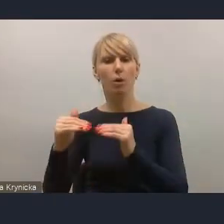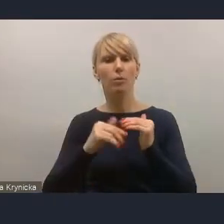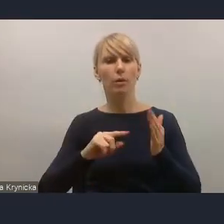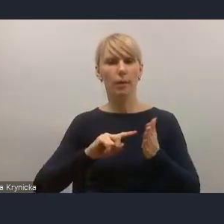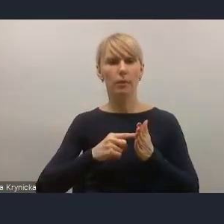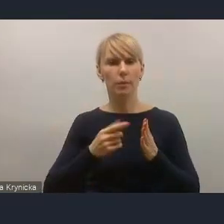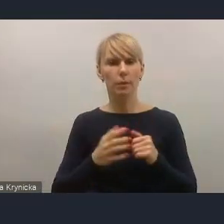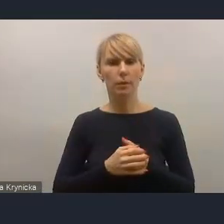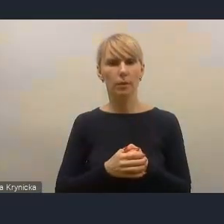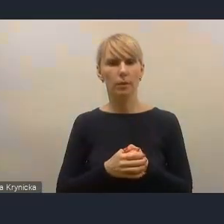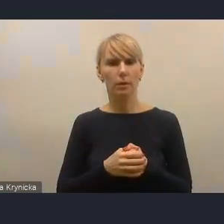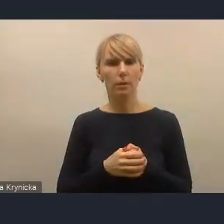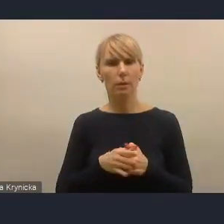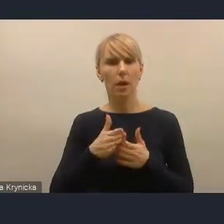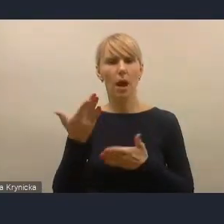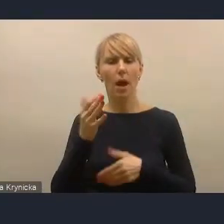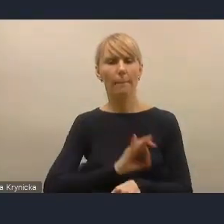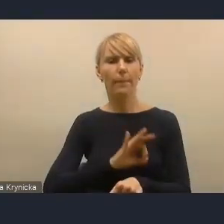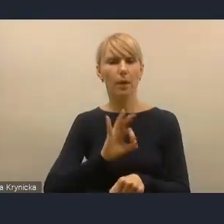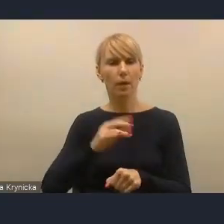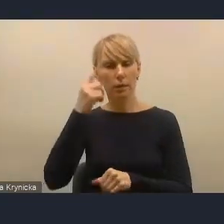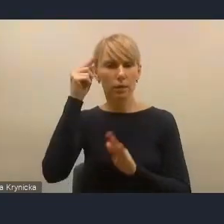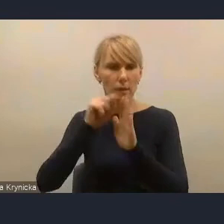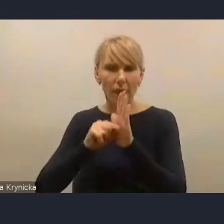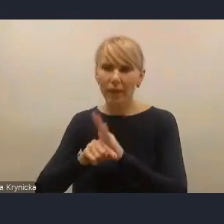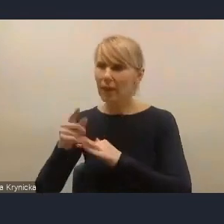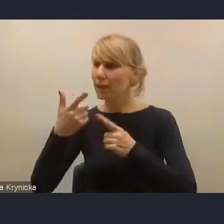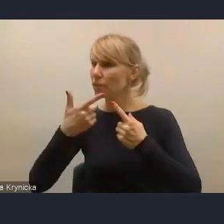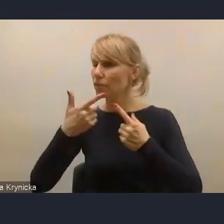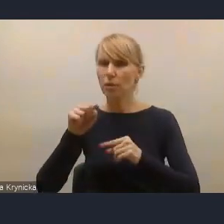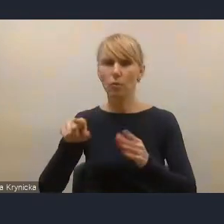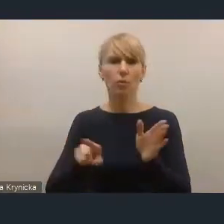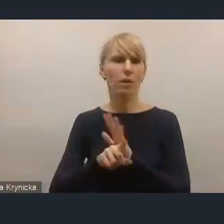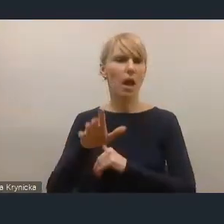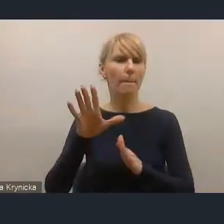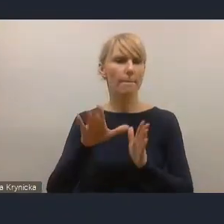a projekty strategiczne dla miast tego OSI krajowego,